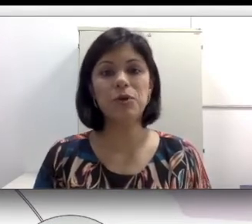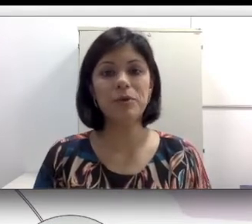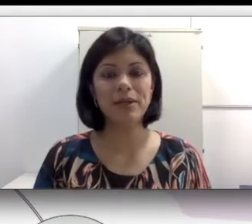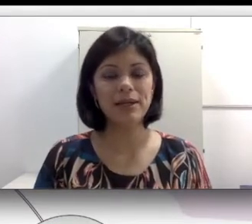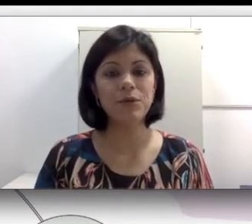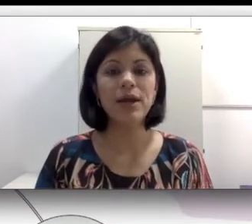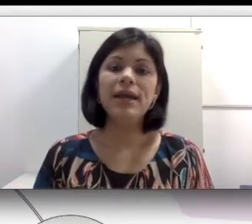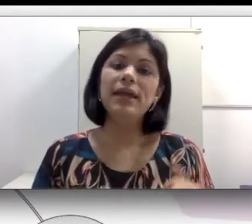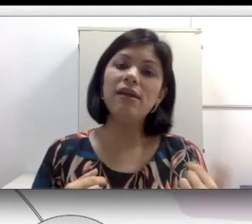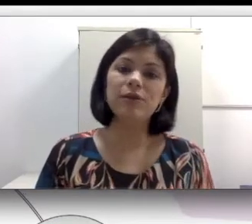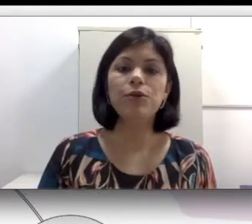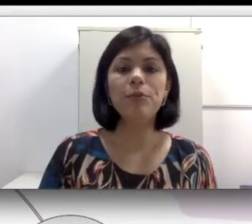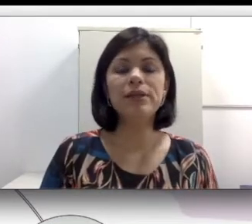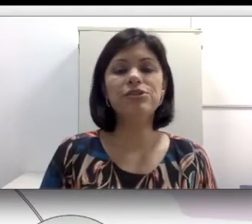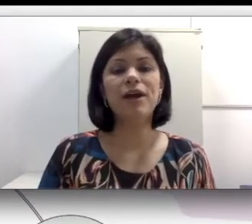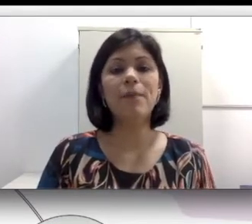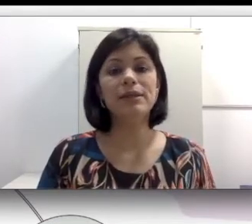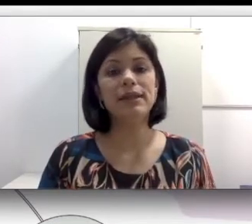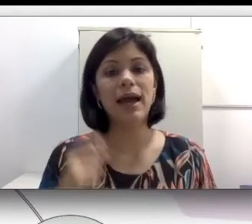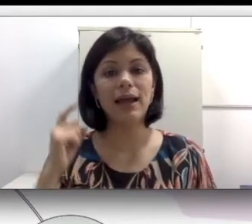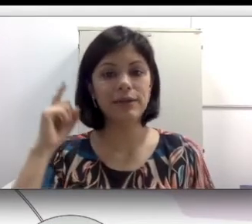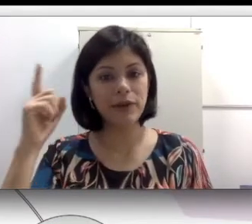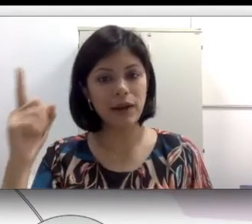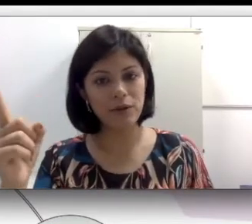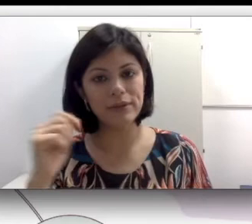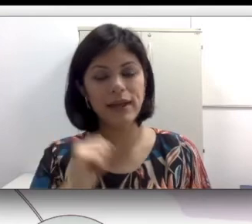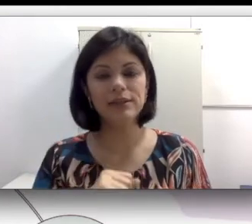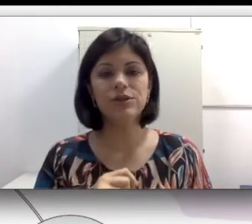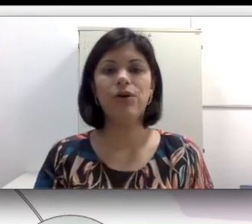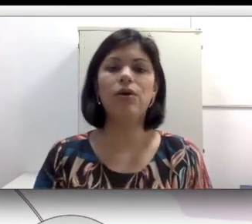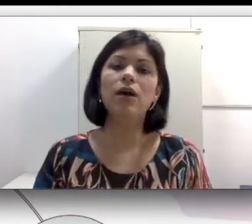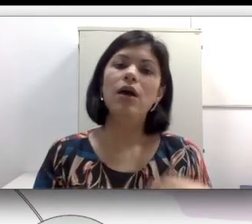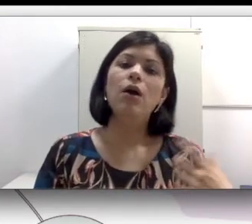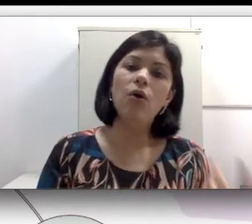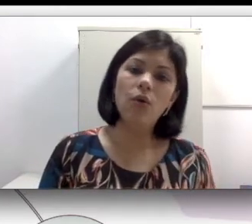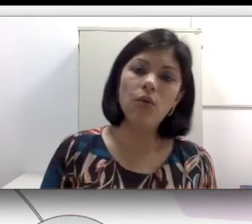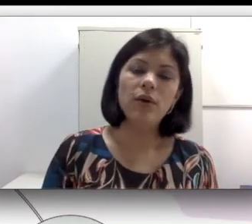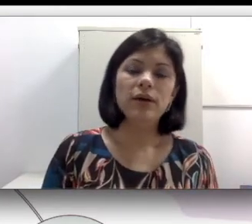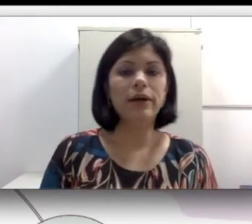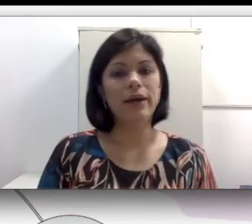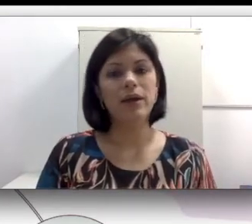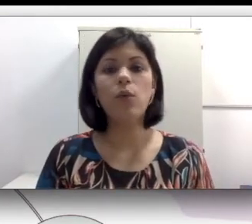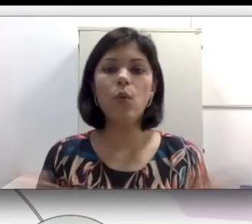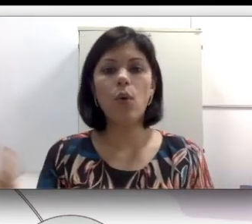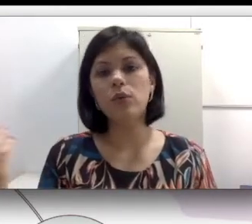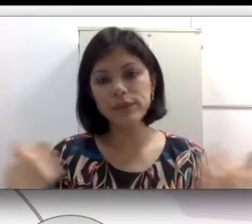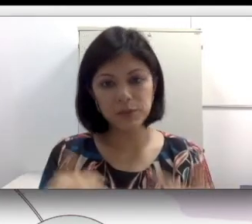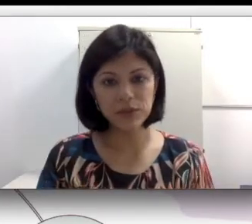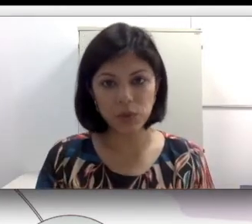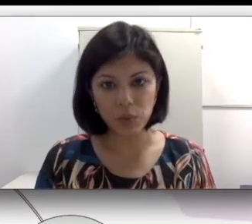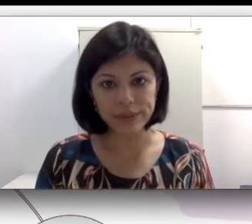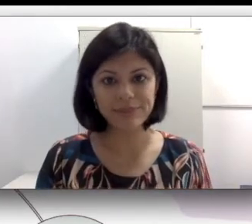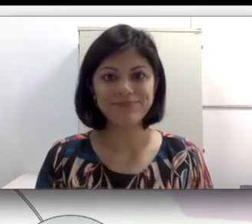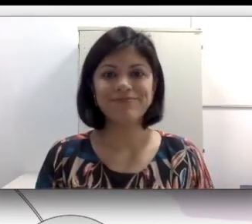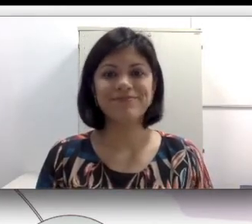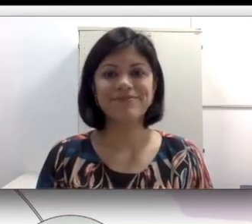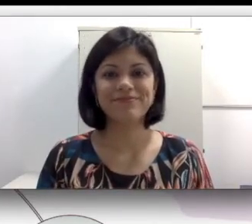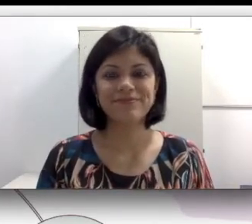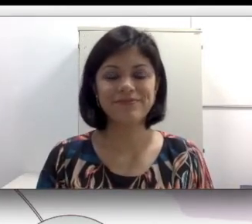primeira língua e eventualmente vai aprender a língua oral na escola ou com outras pessoas.